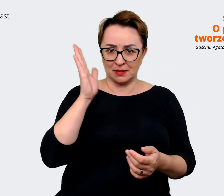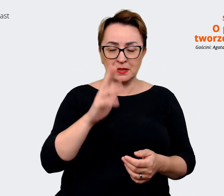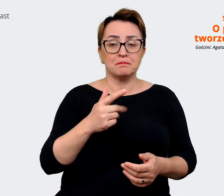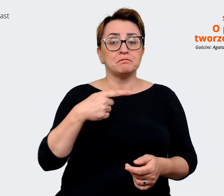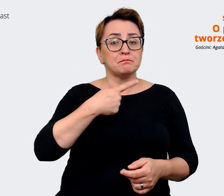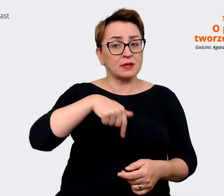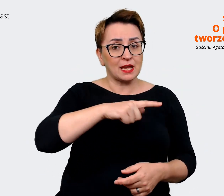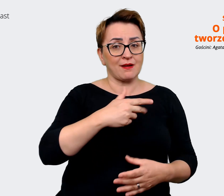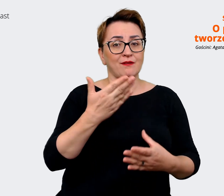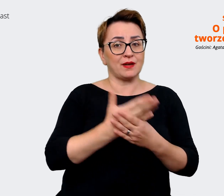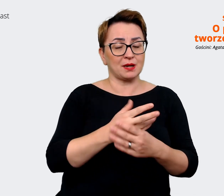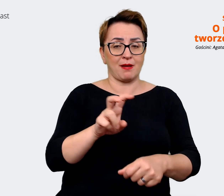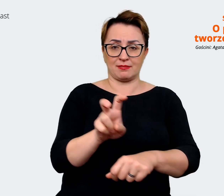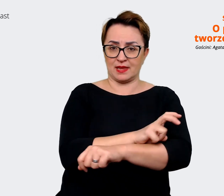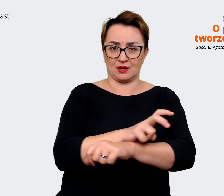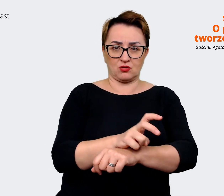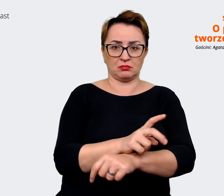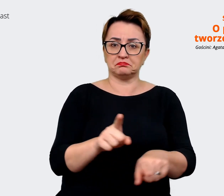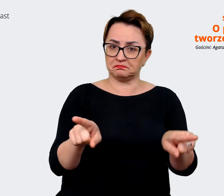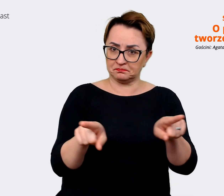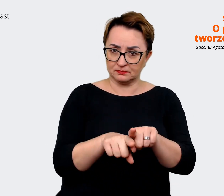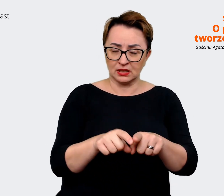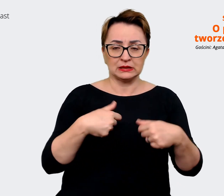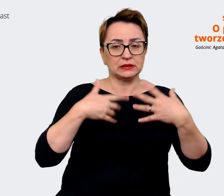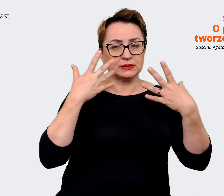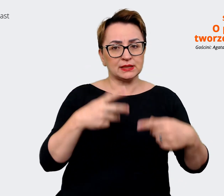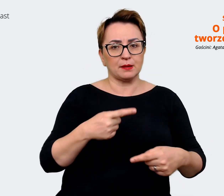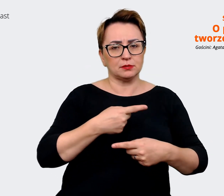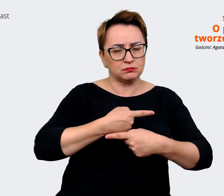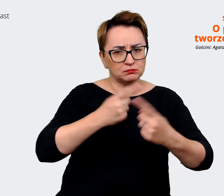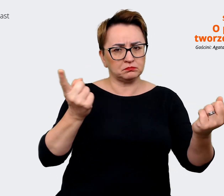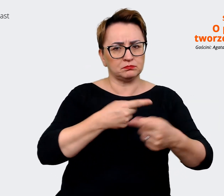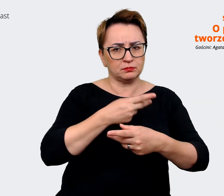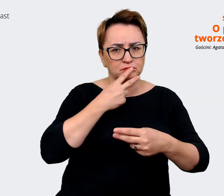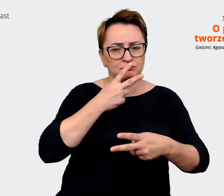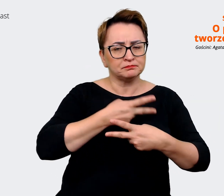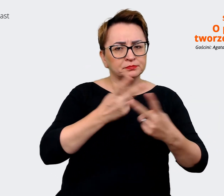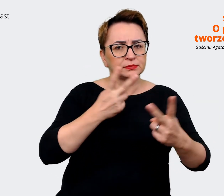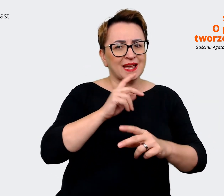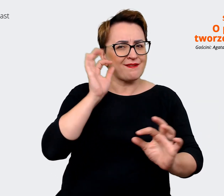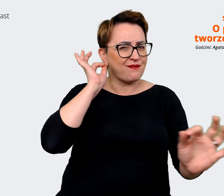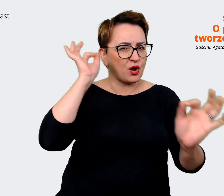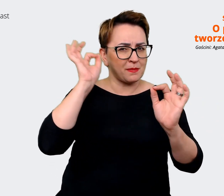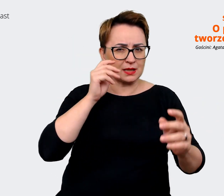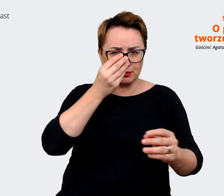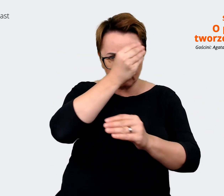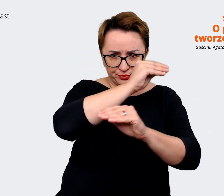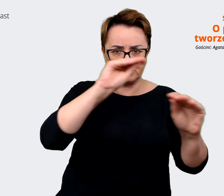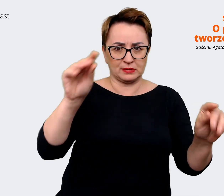również i chcemy też to wysyłać bardzo wyraźnie w naszych komunikatach. To co zauważyliśmy